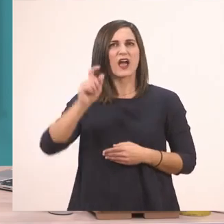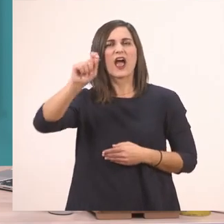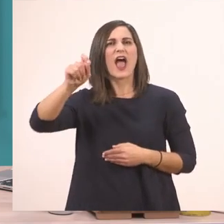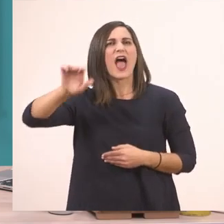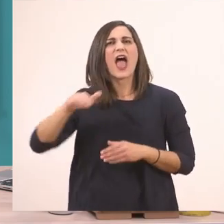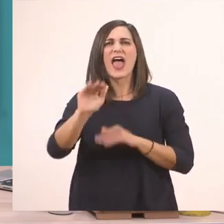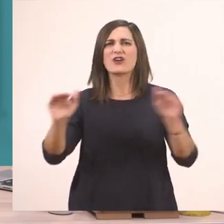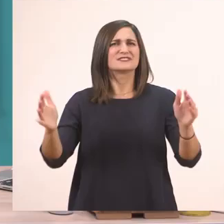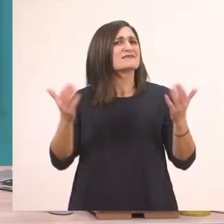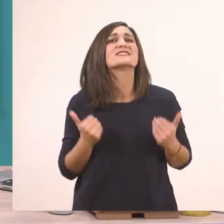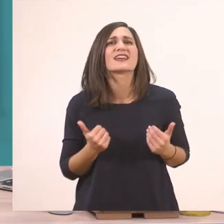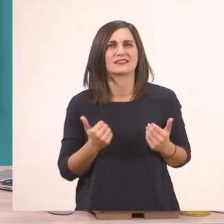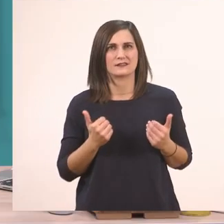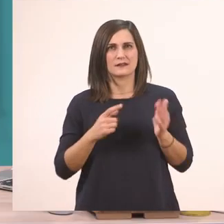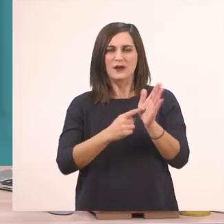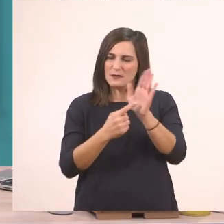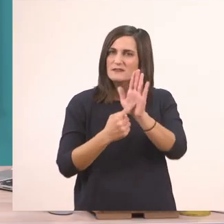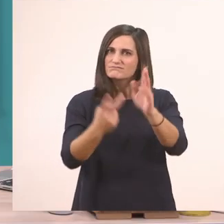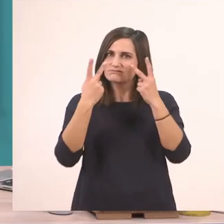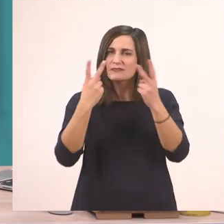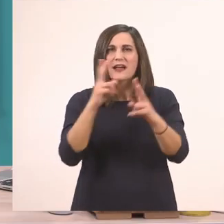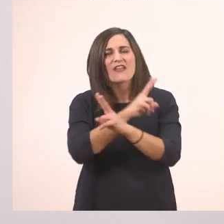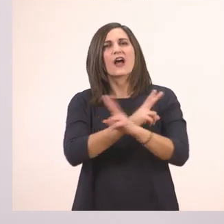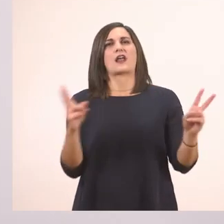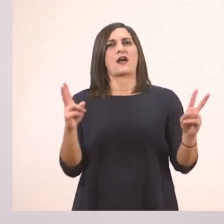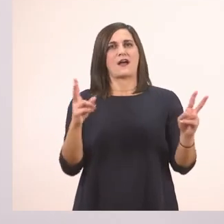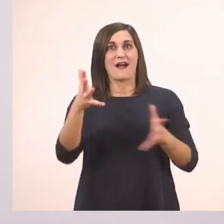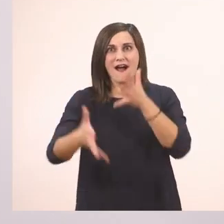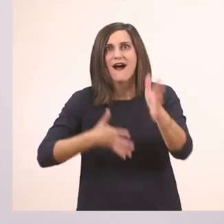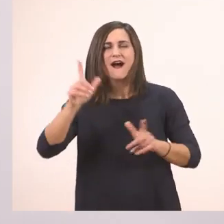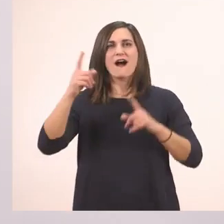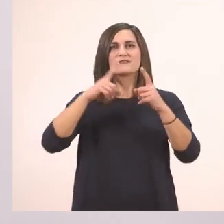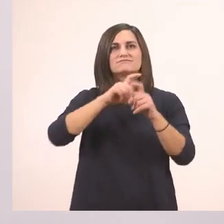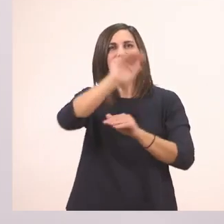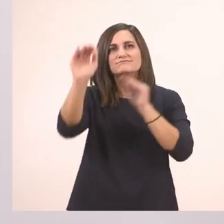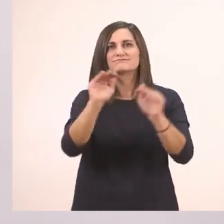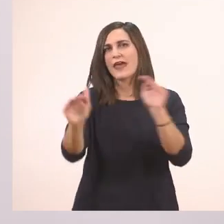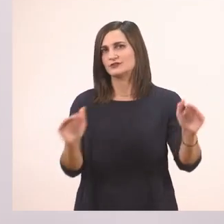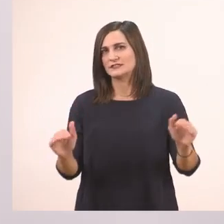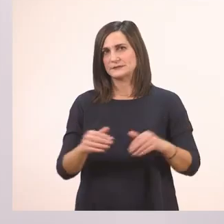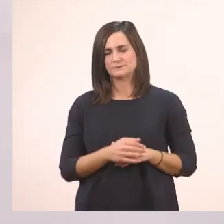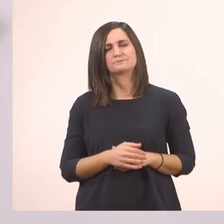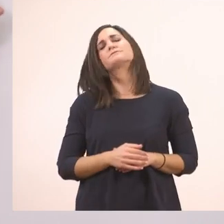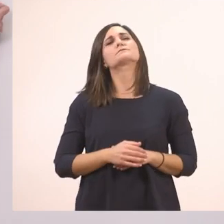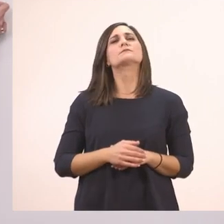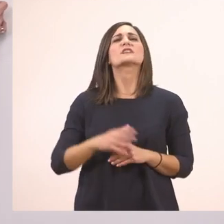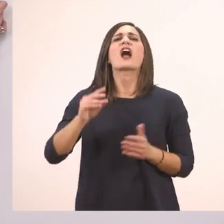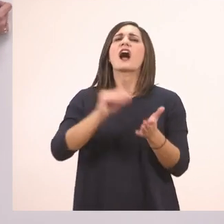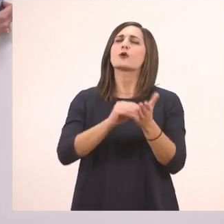Και έχουμε κι άλλο ένα τελευταίο σημαδάκι το οποίο το συναντάμε πρώτη φορά σήμερα, που είναι αυτές οι τρεις τελίτσες.